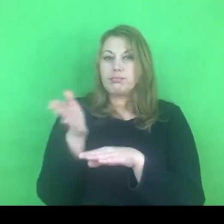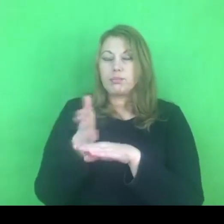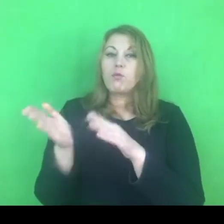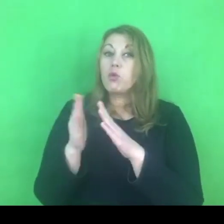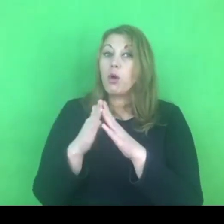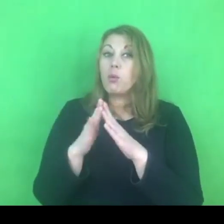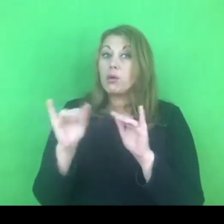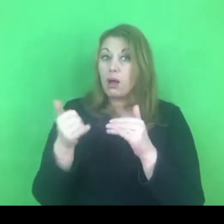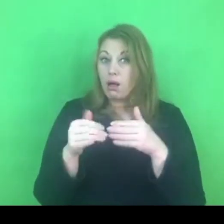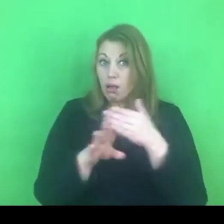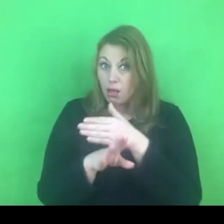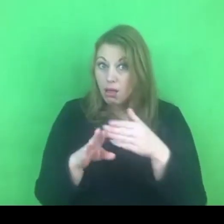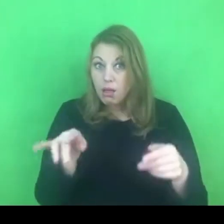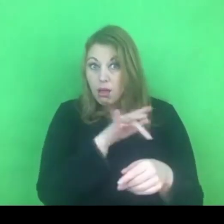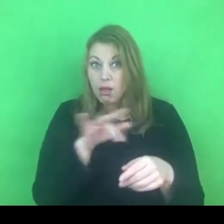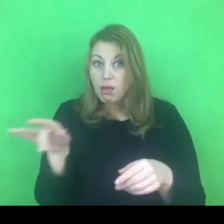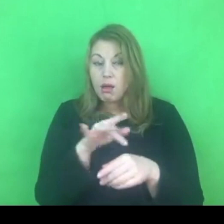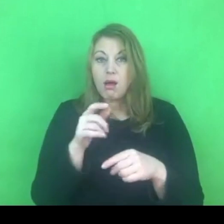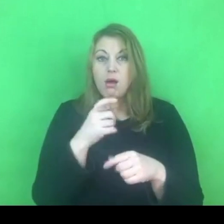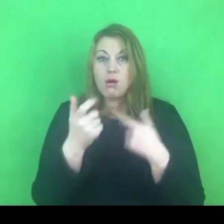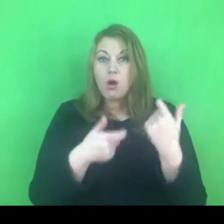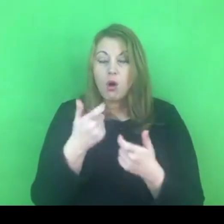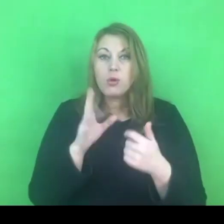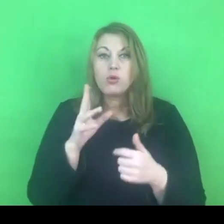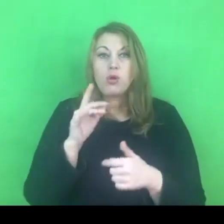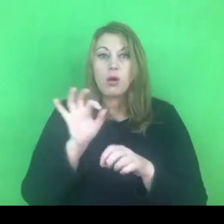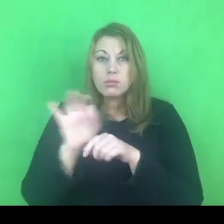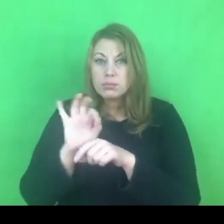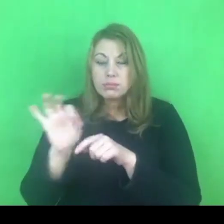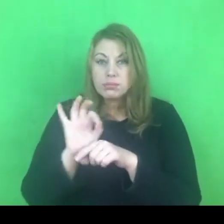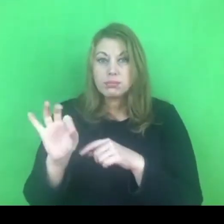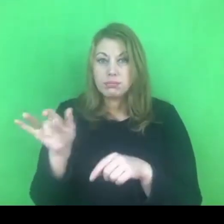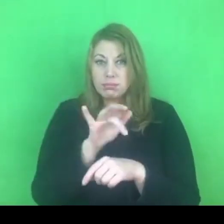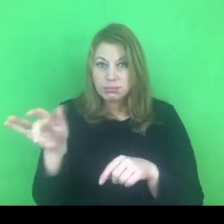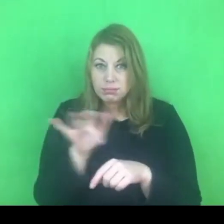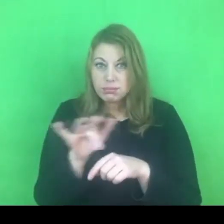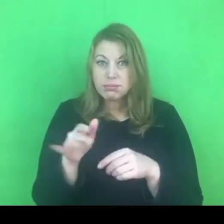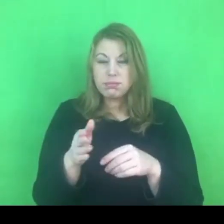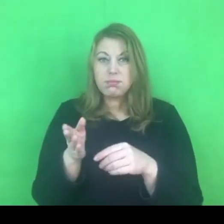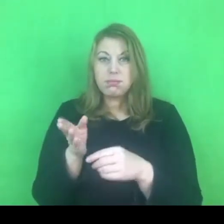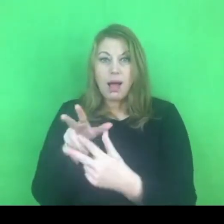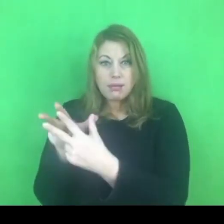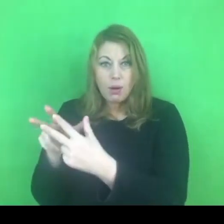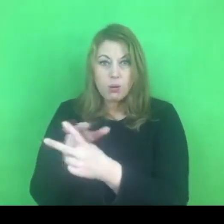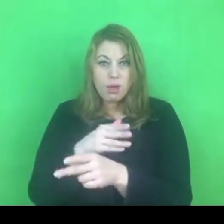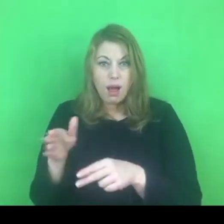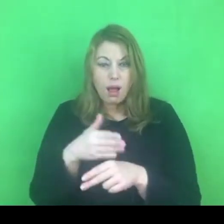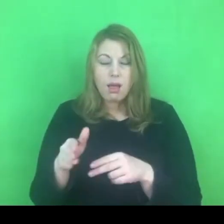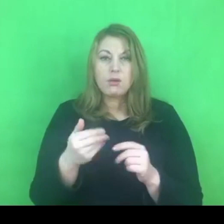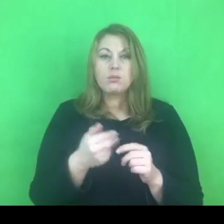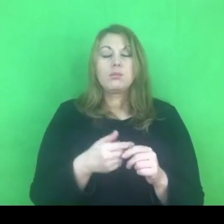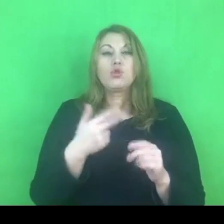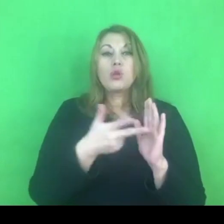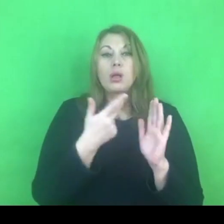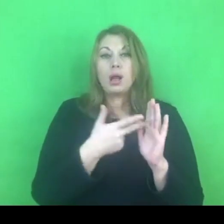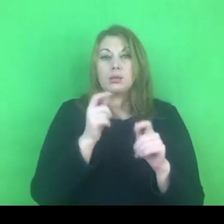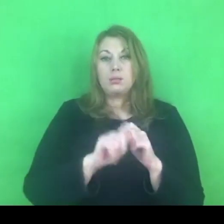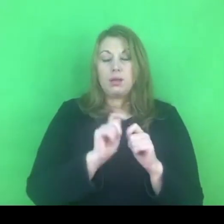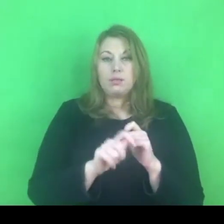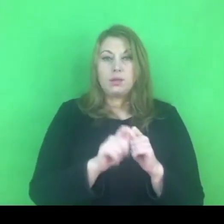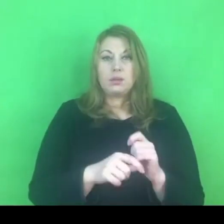Pierwsze sprawdzenie musi odbyć się bezpośrednio, kolejnego dnia po wydaniu nakazu, zakazu.